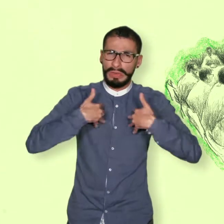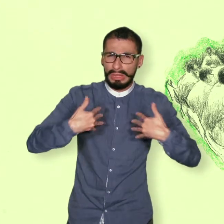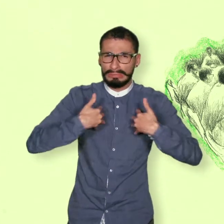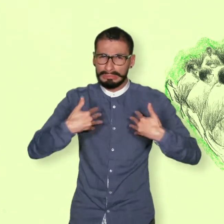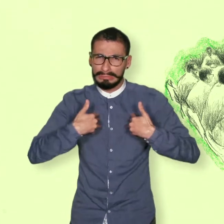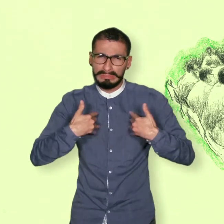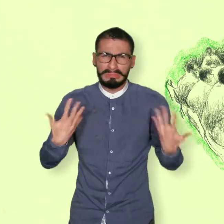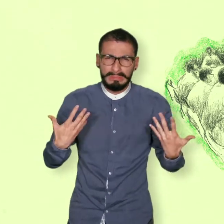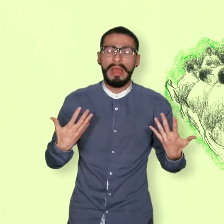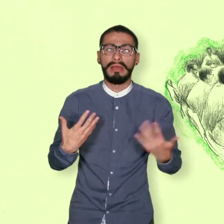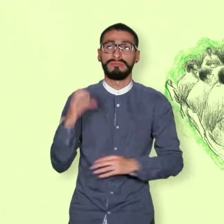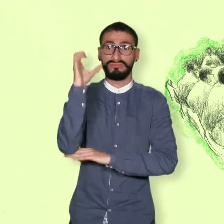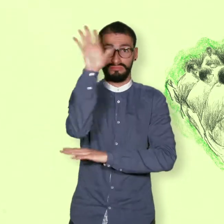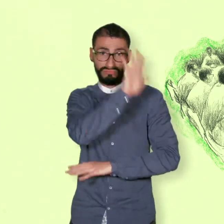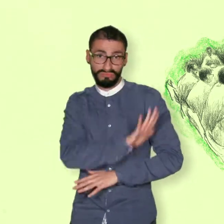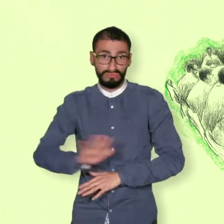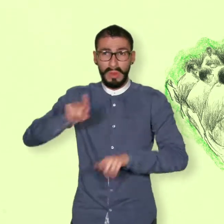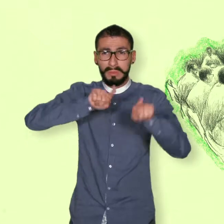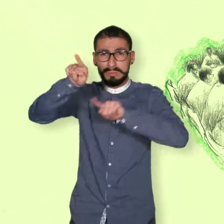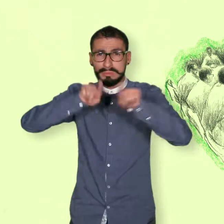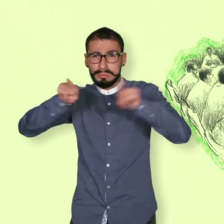Tratamiento de las víctimas del conflicto.